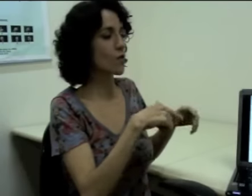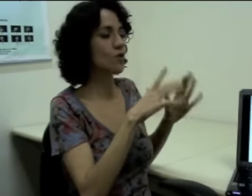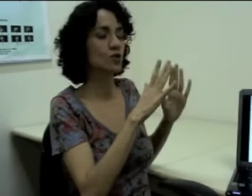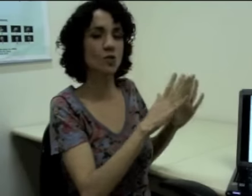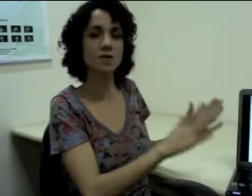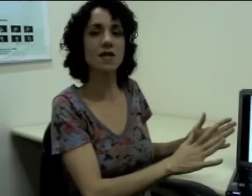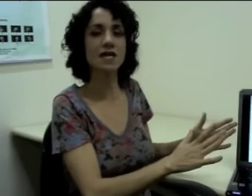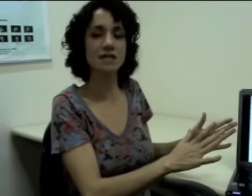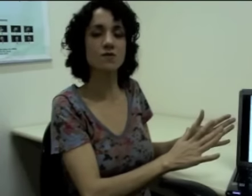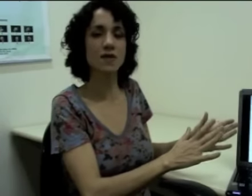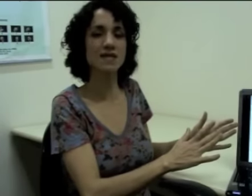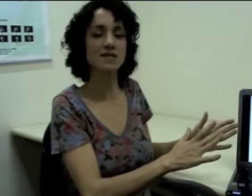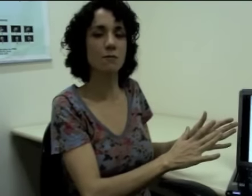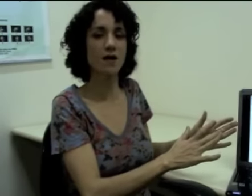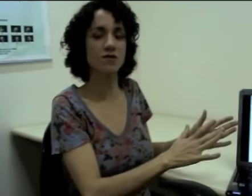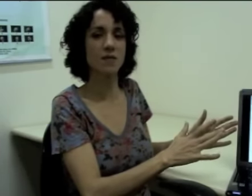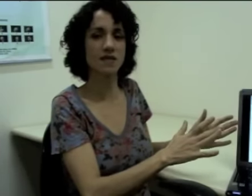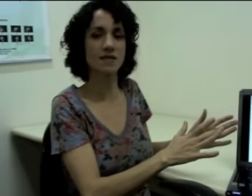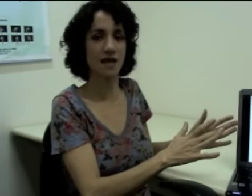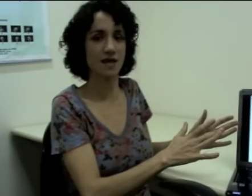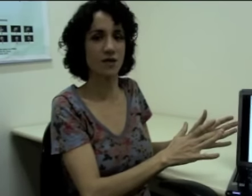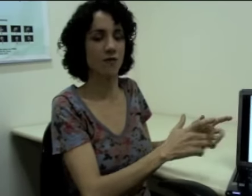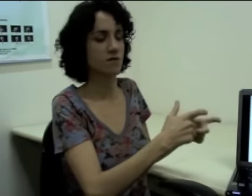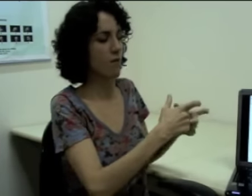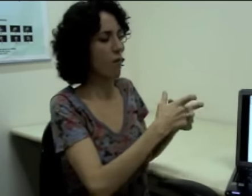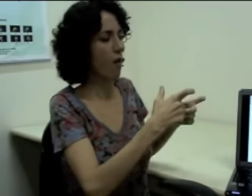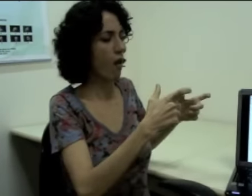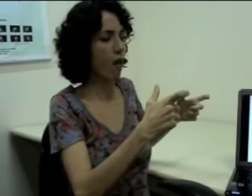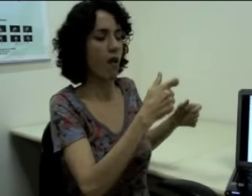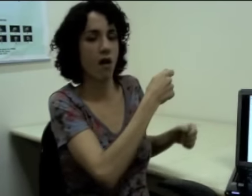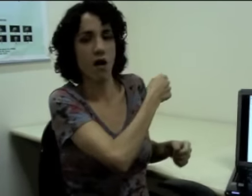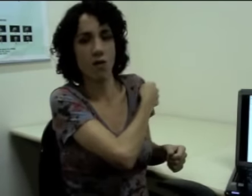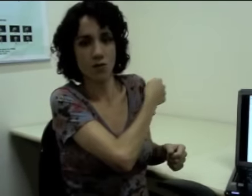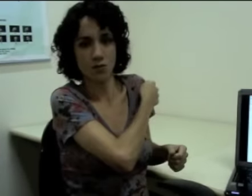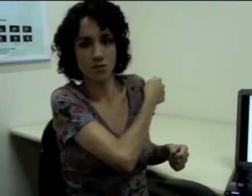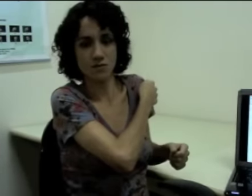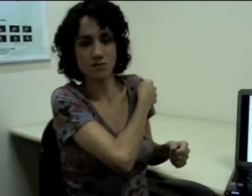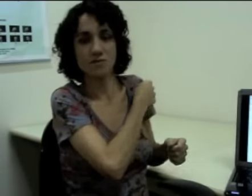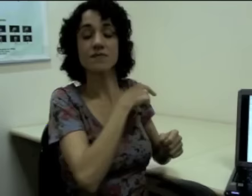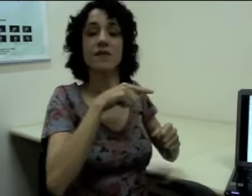então eu continuo sinalizando nesse espaço à minha esquerda. Eu faço: (sinalização)